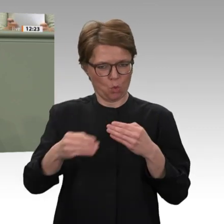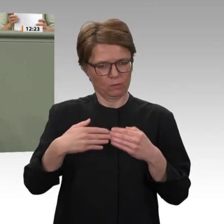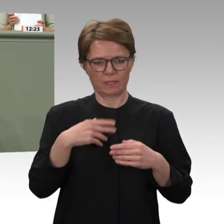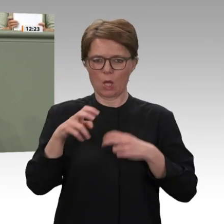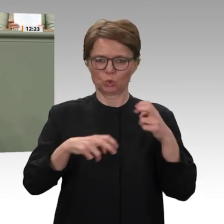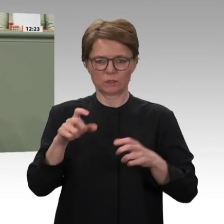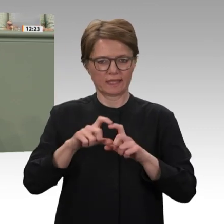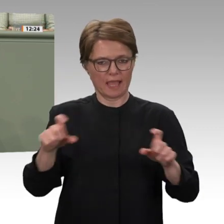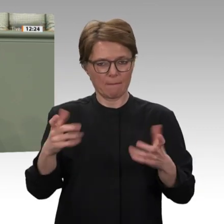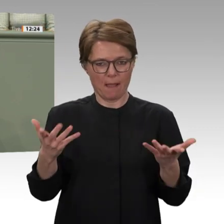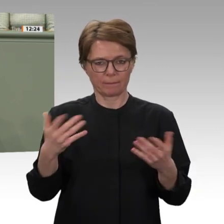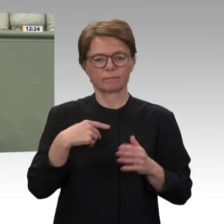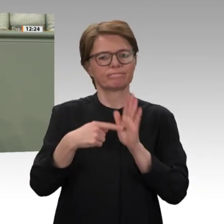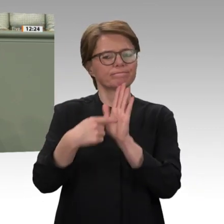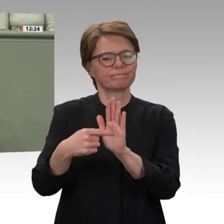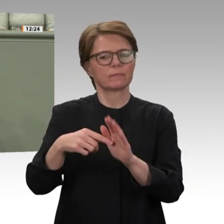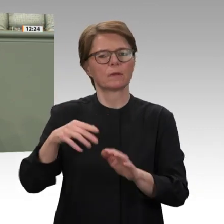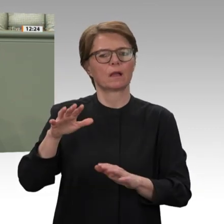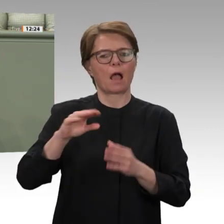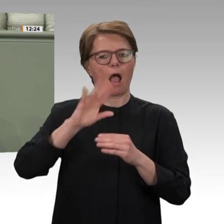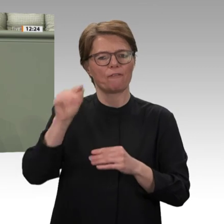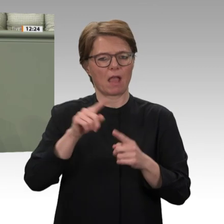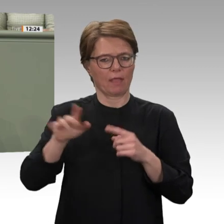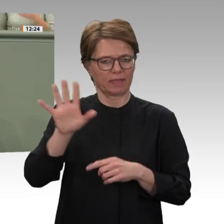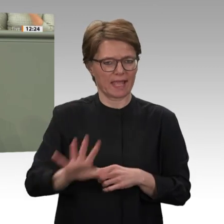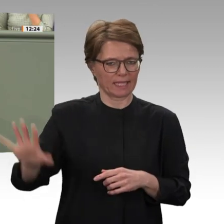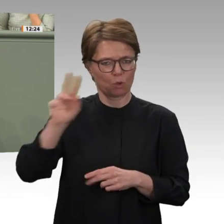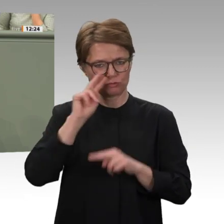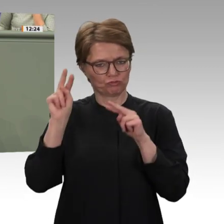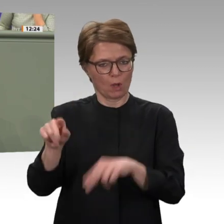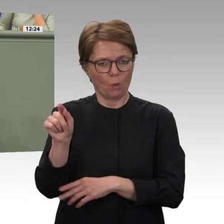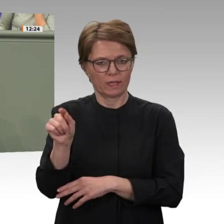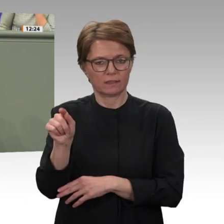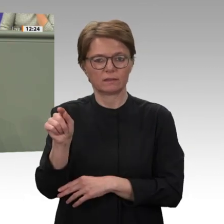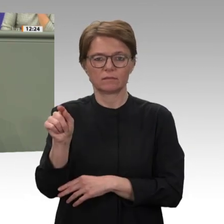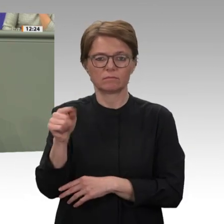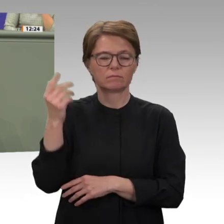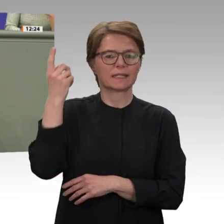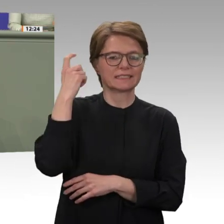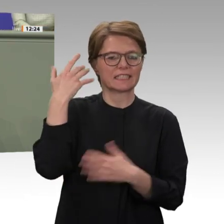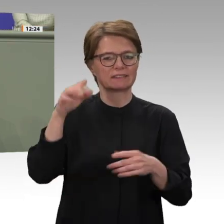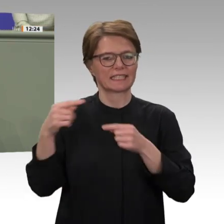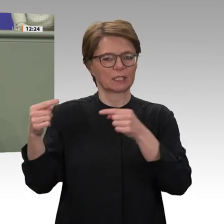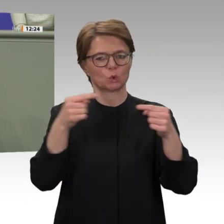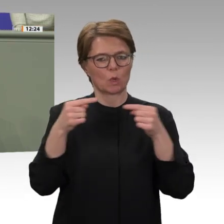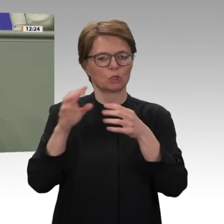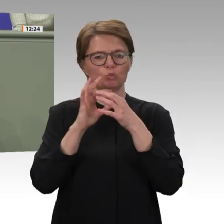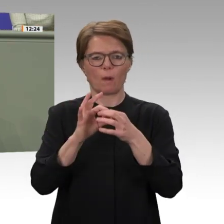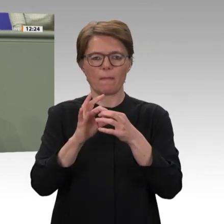angesprochen. Da ist im Moment neben Libyen eine Region leider sehr stark im Blickpunkt: Das ist die Sahelregion.